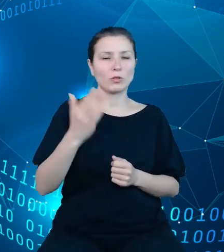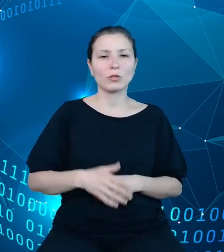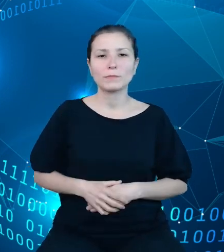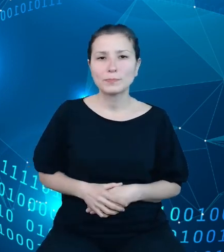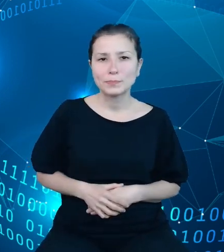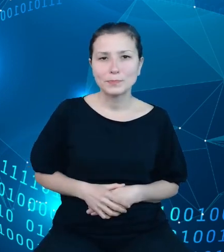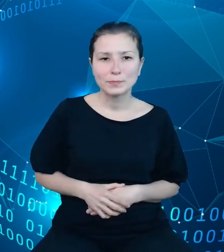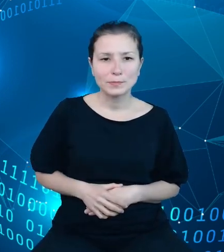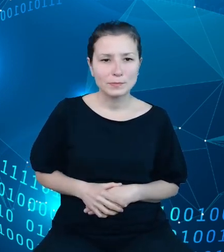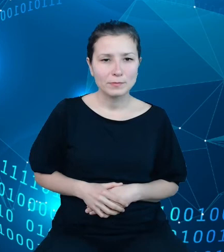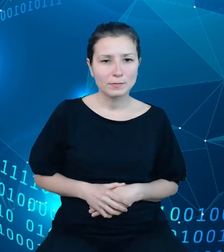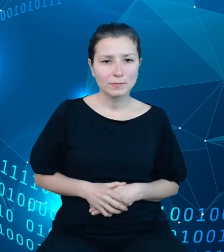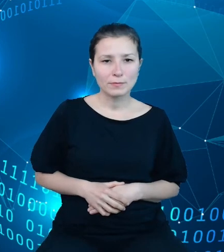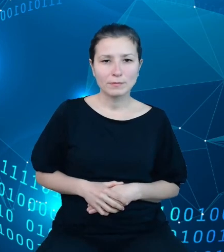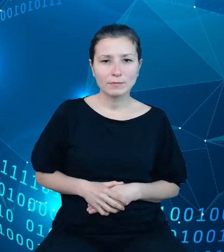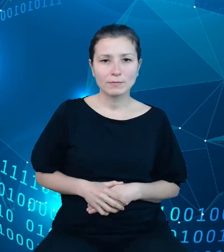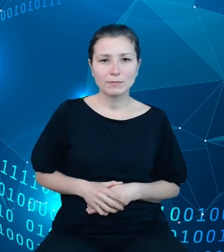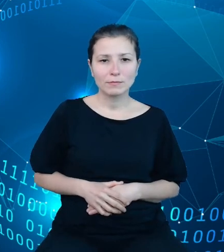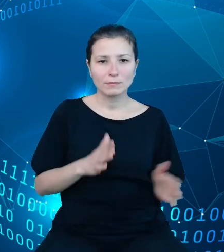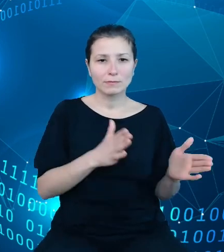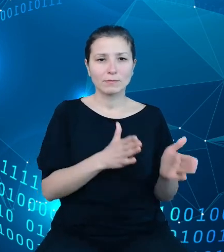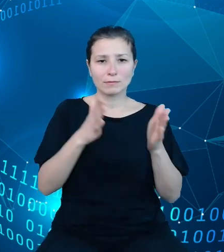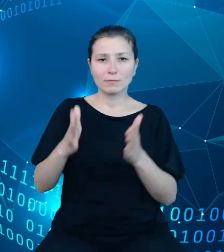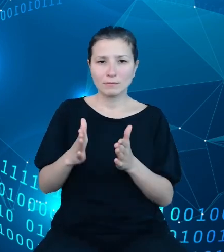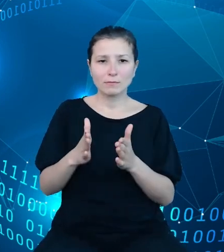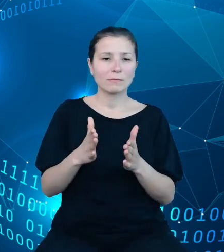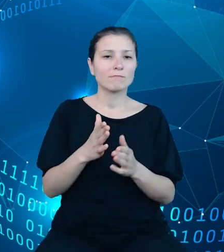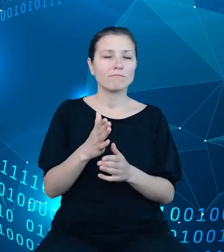Na kolejnych grafikach chciałbym zaprezentować zakres udostępnianych